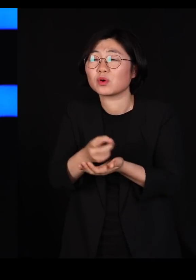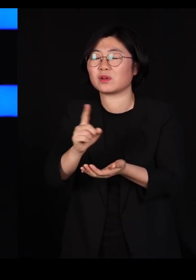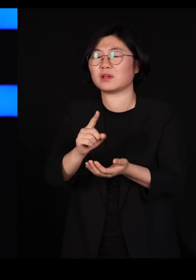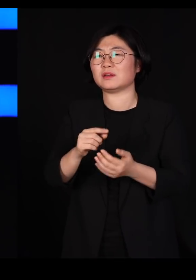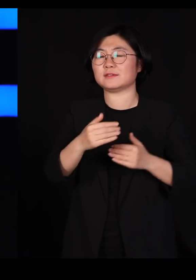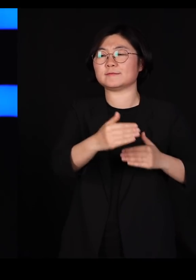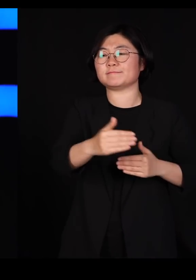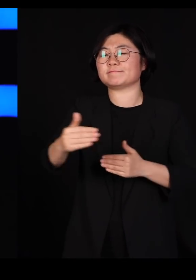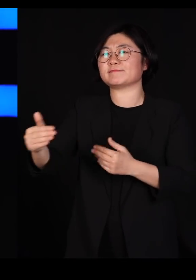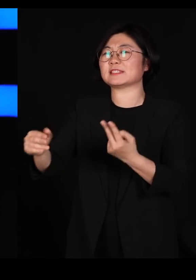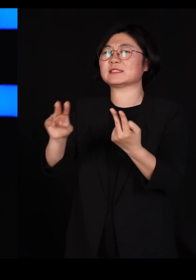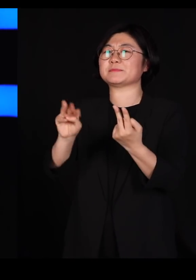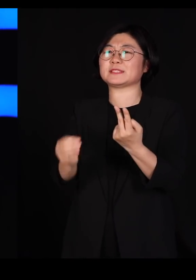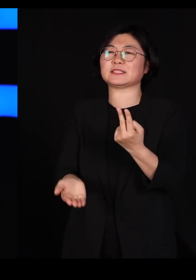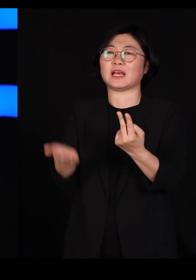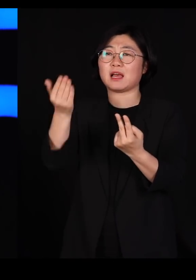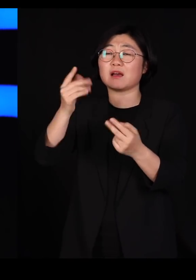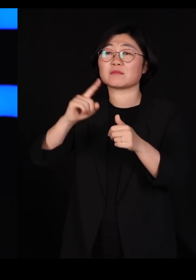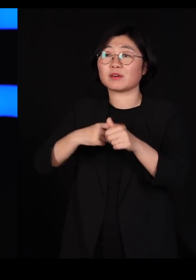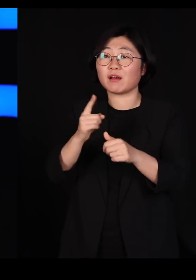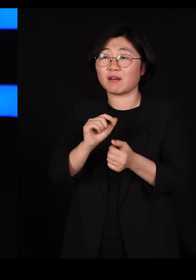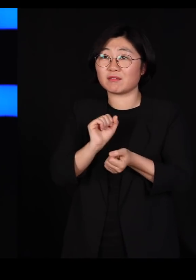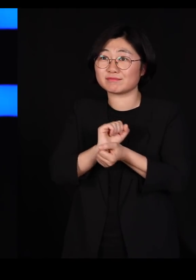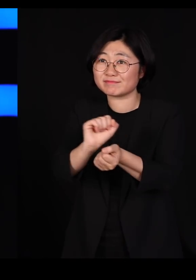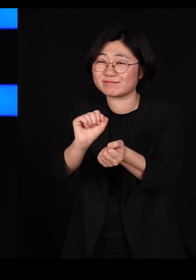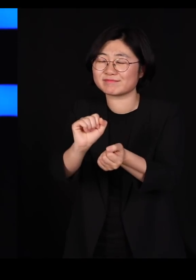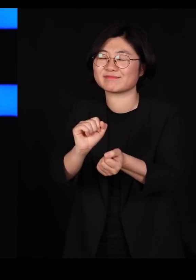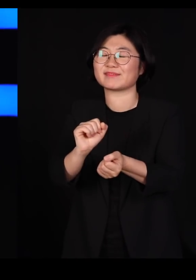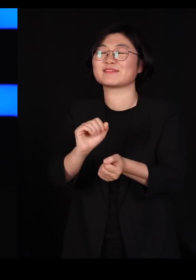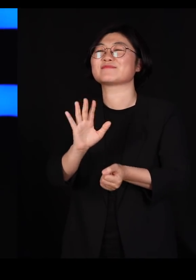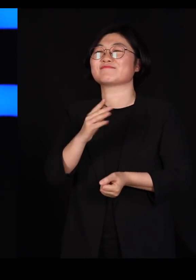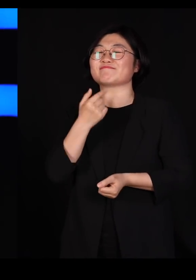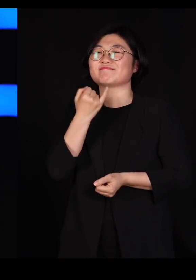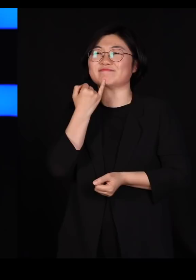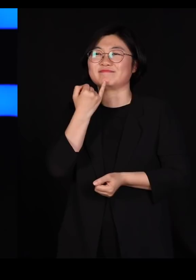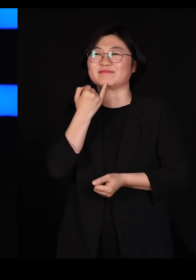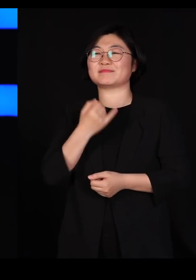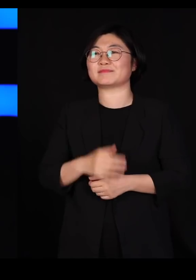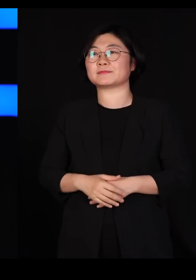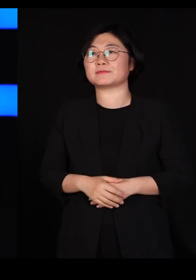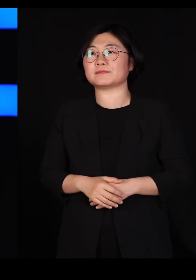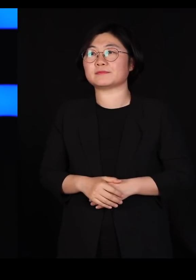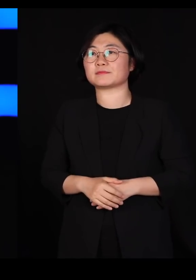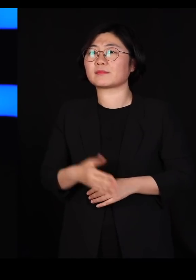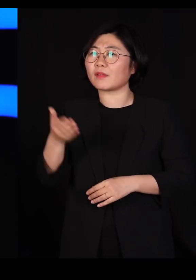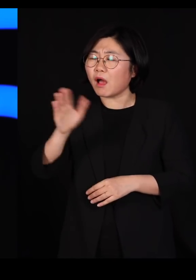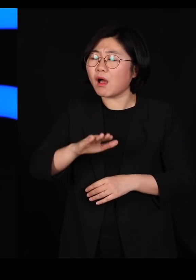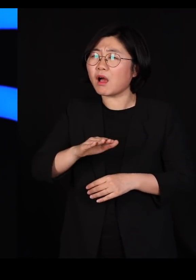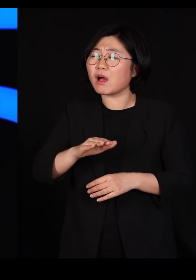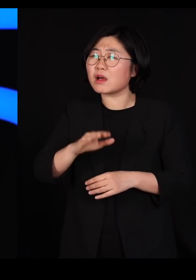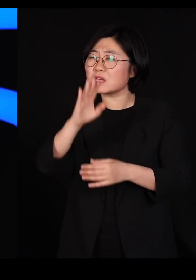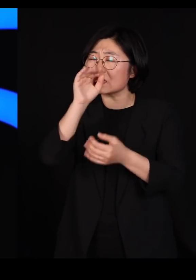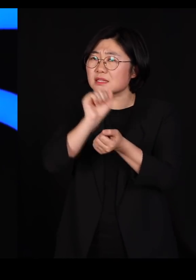거의 옮겨갈 확률이 없다는 겁니다 그런데 우리는 이런 질병이 퍼지니까